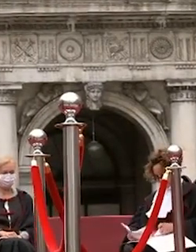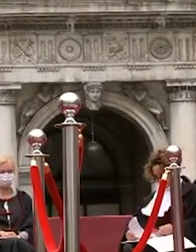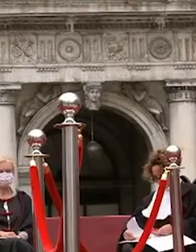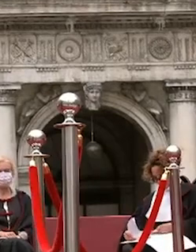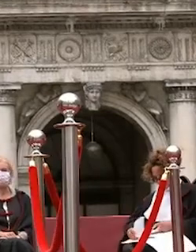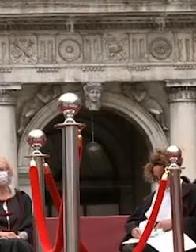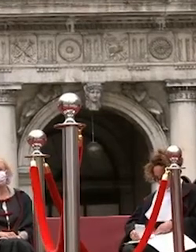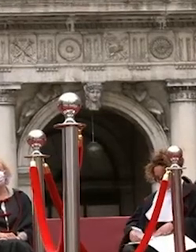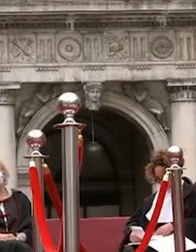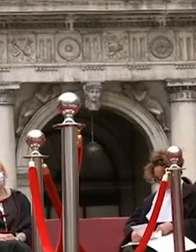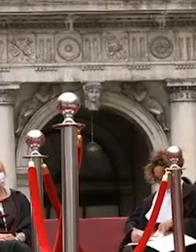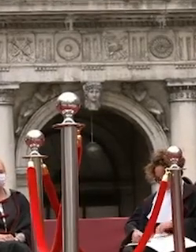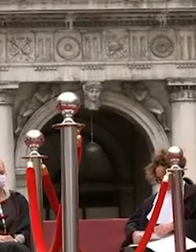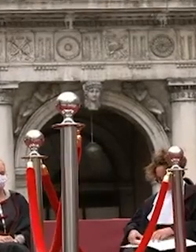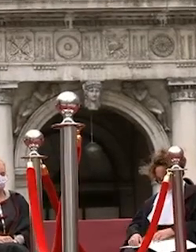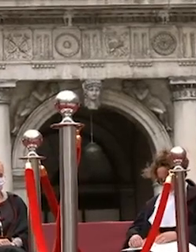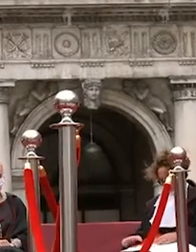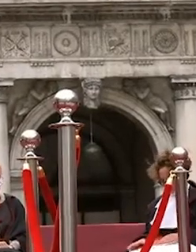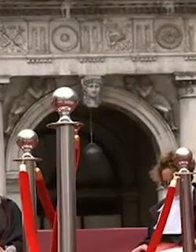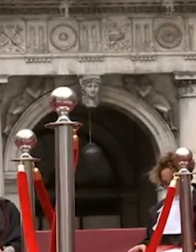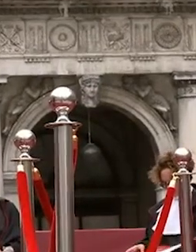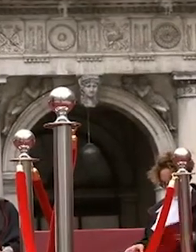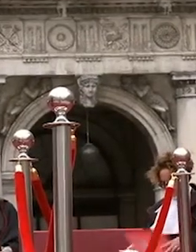dell'università ca foscari venezia